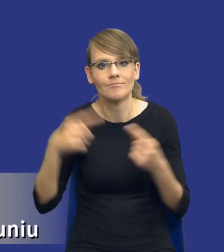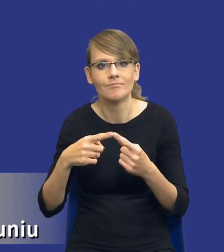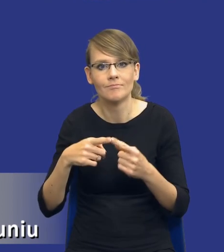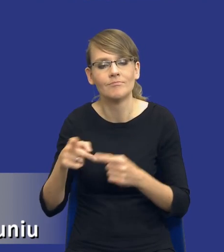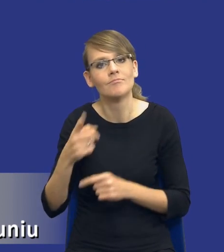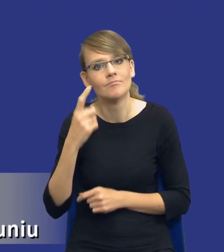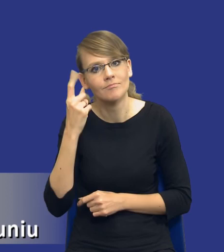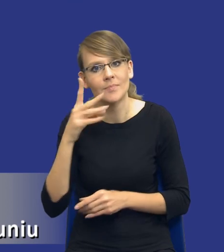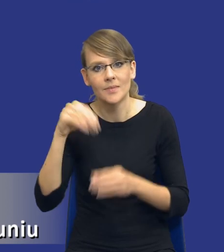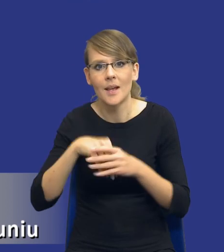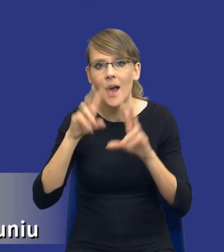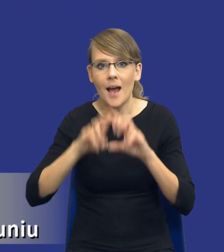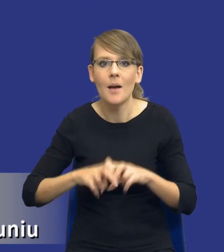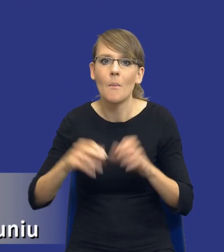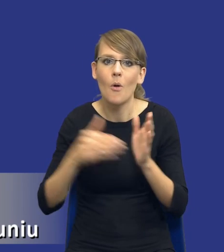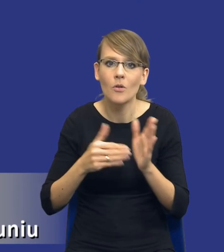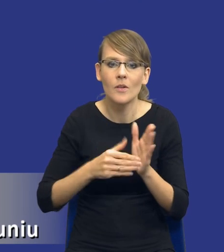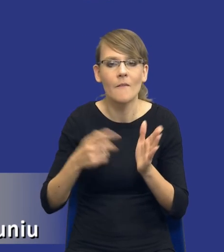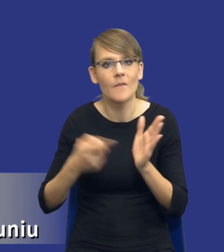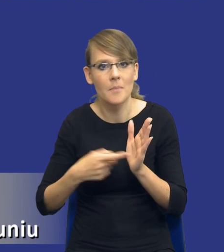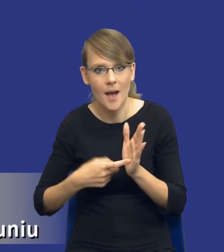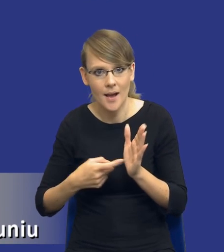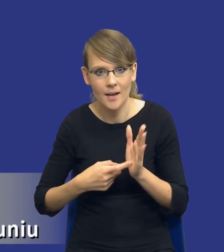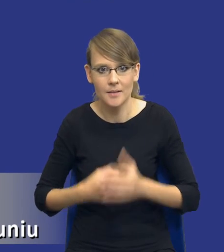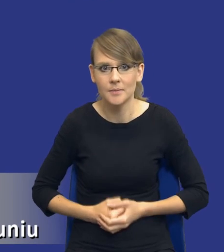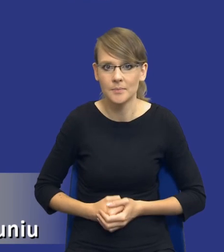elementem jest analiza potrzeb i wymagań zamawiającego. Ja ten obrazek pokazywałem